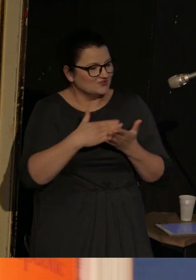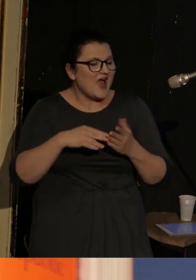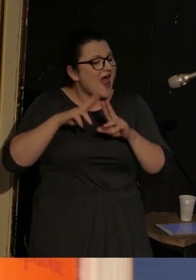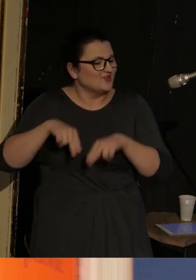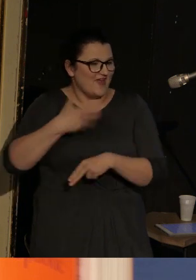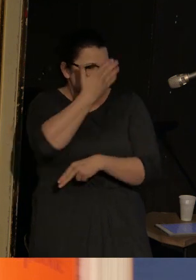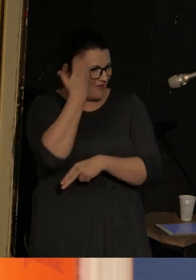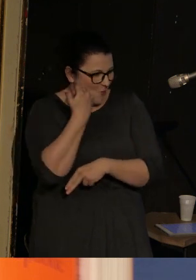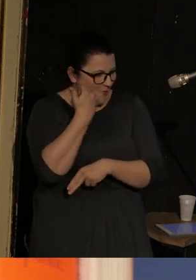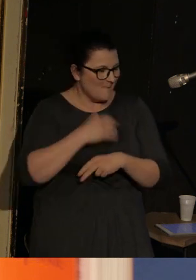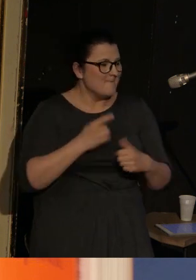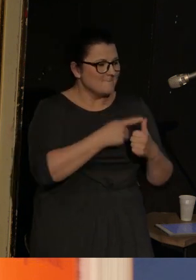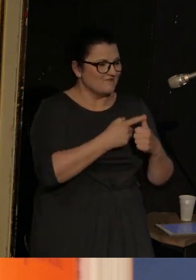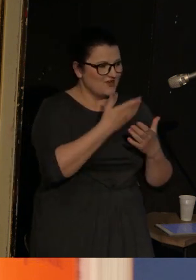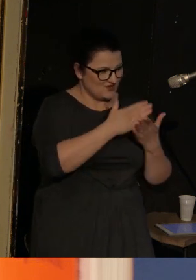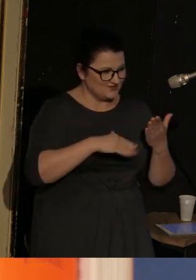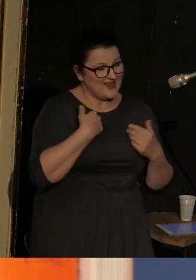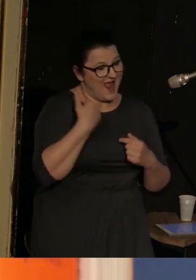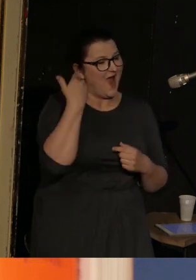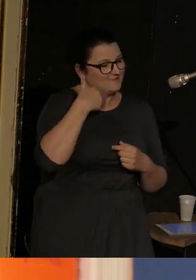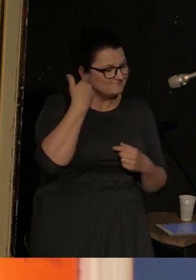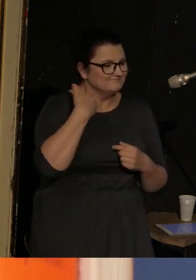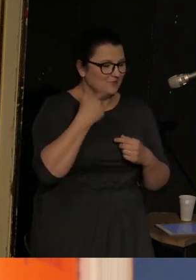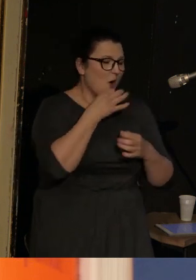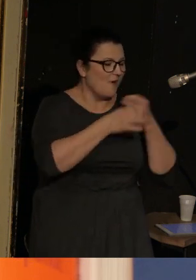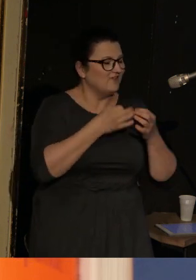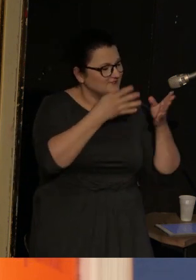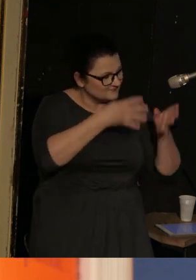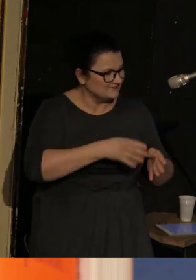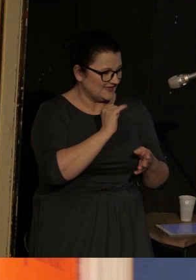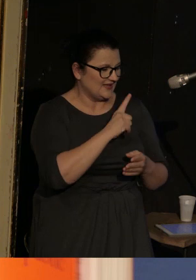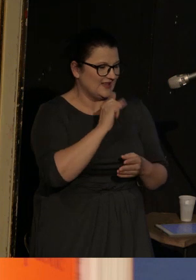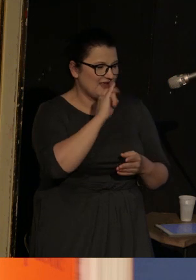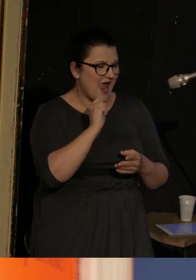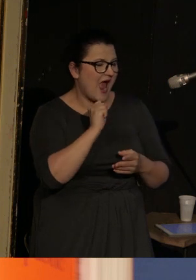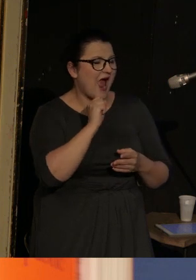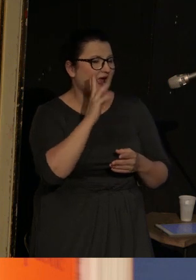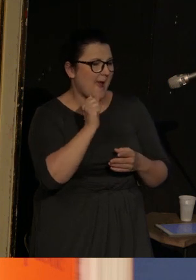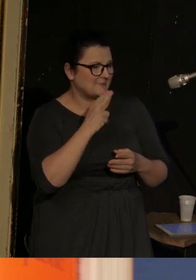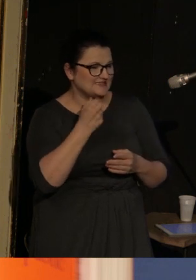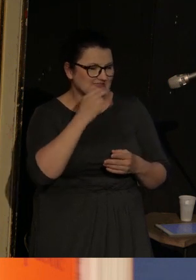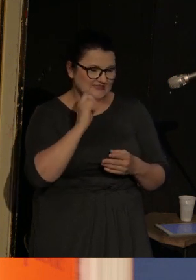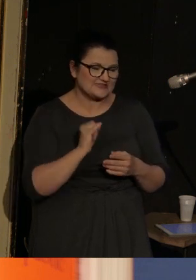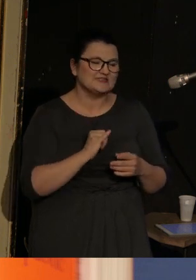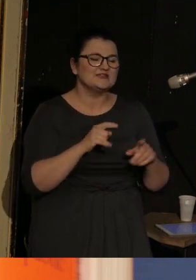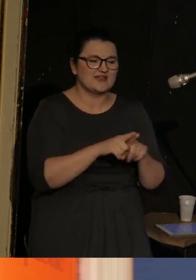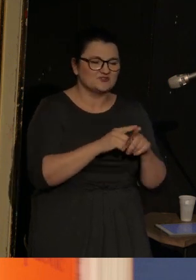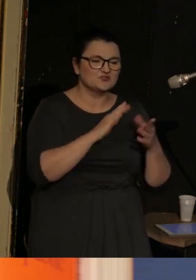Ta pierwsza część to będzie moja opowieść o Ilyi Kamińskim i o strukturze tego niesamowitego tomu "Deaf Republic",